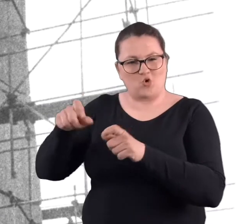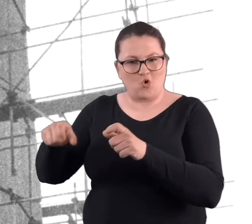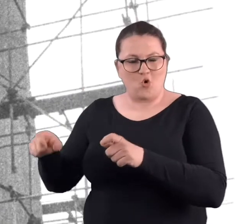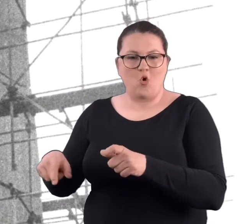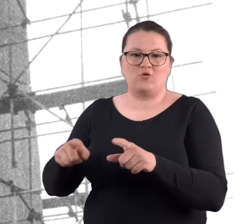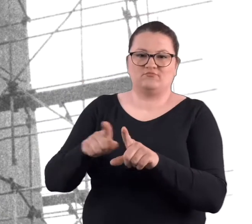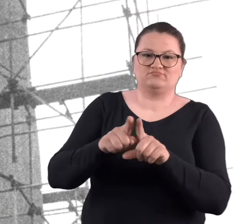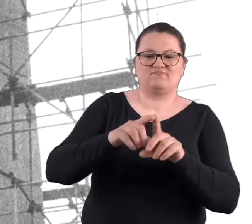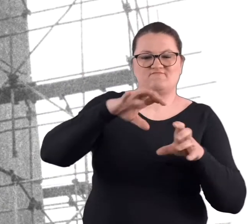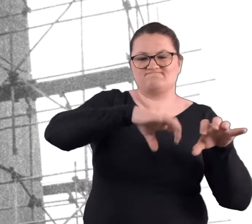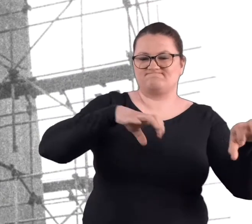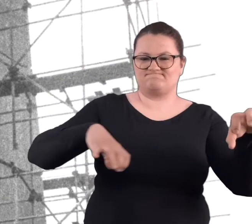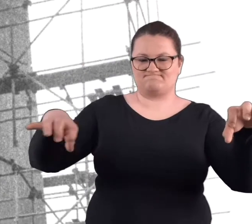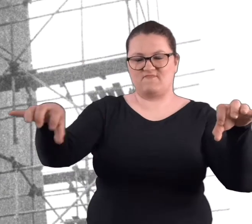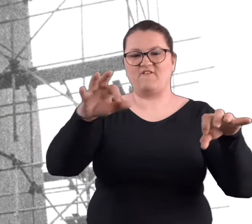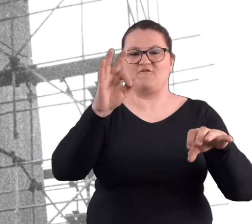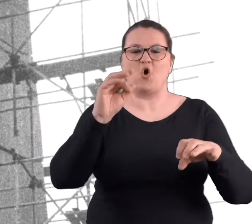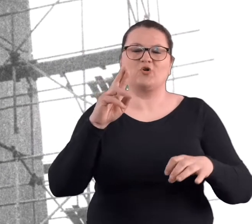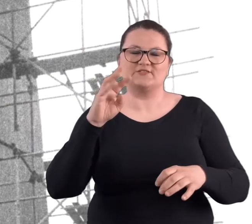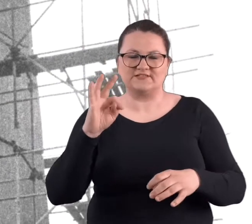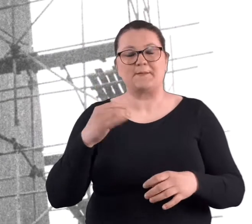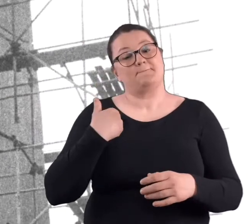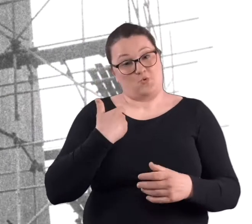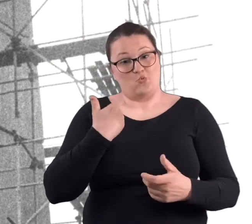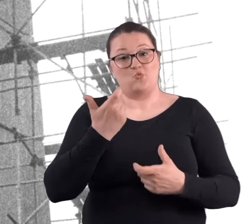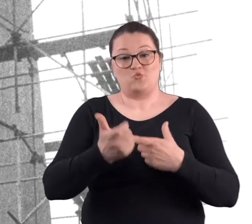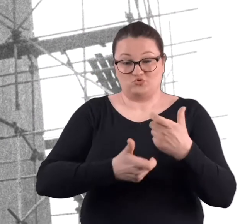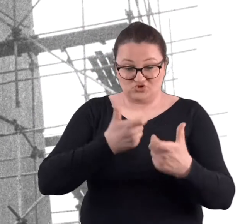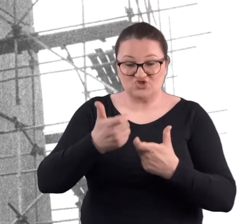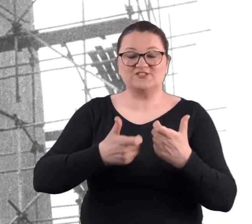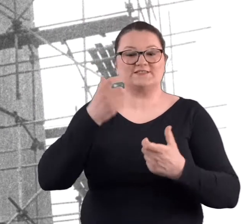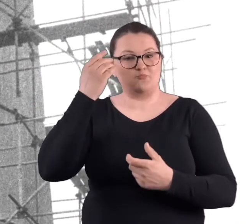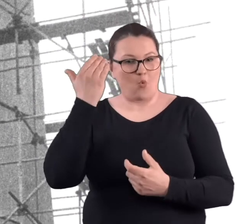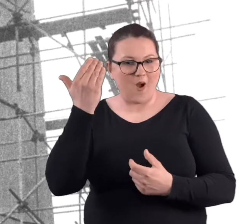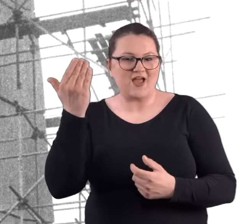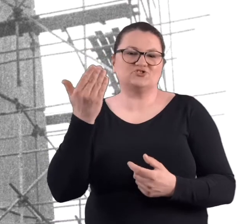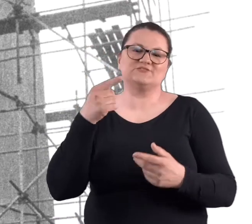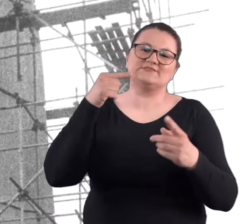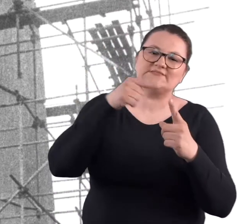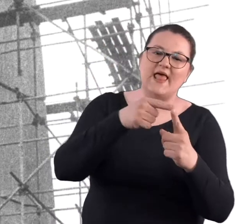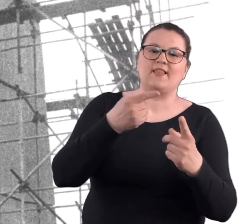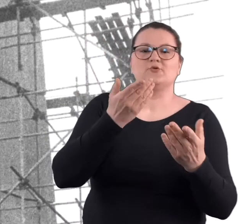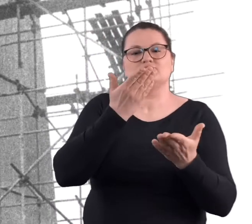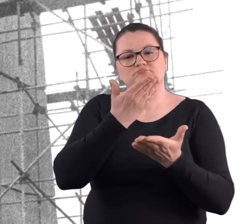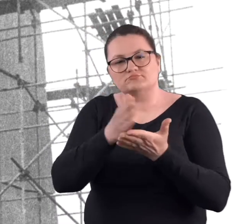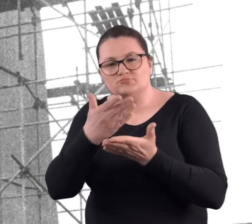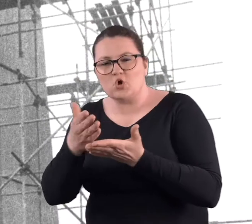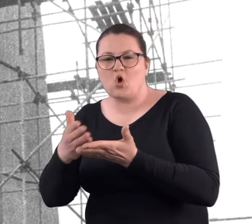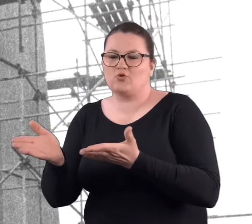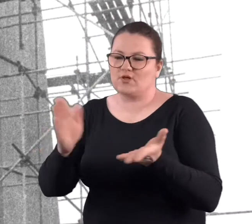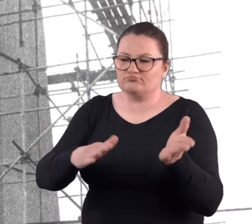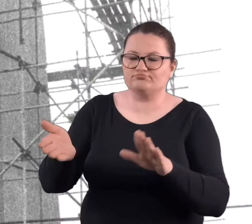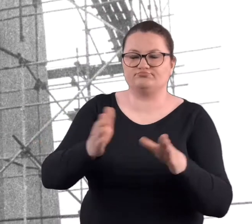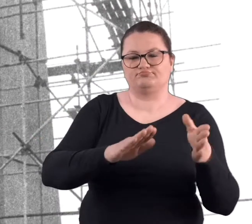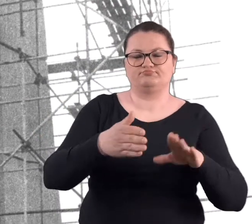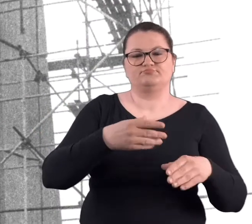Wtedy się tam odbywały również czyny społeczne, które miały na celu trochę uporządkowanie tego terenu, zasadzenie drzew.